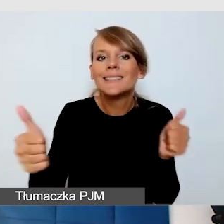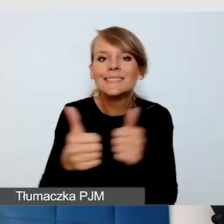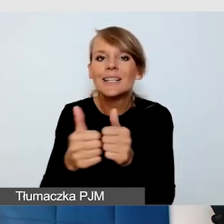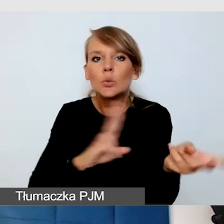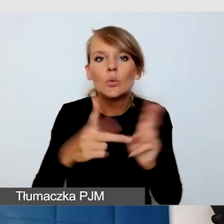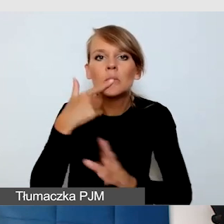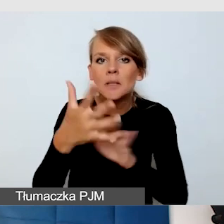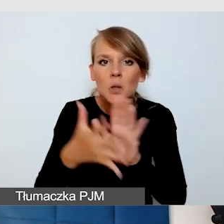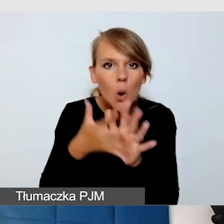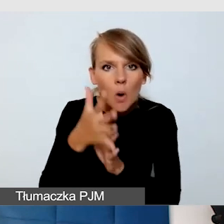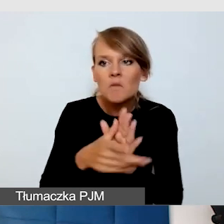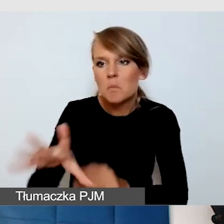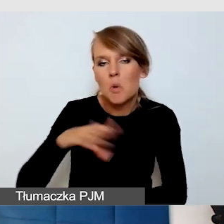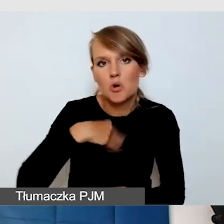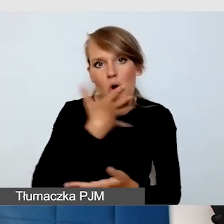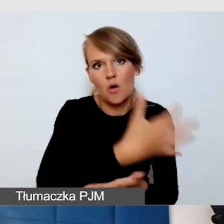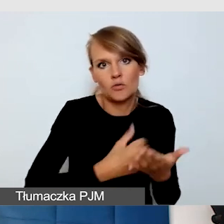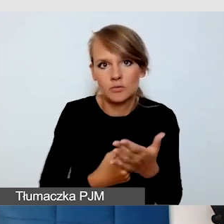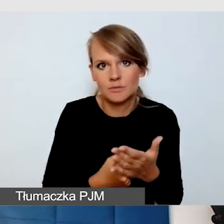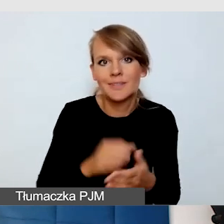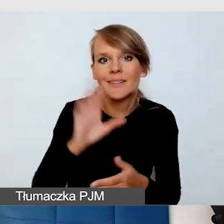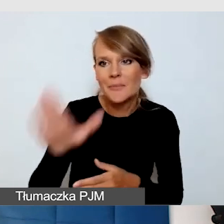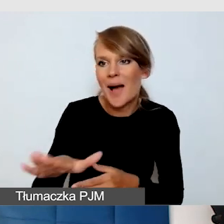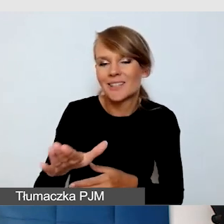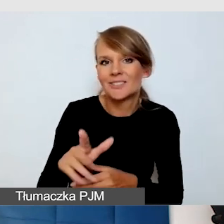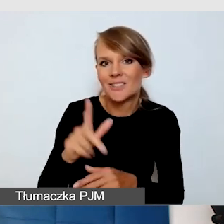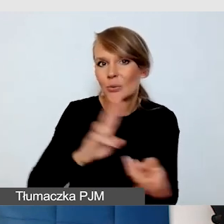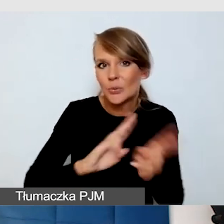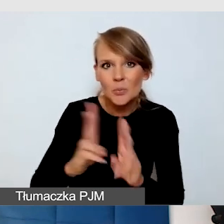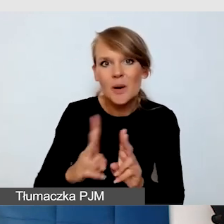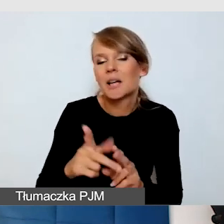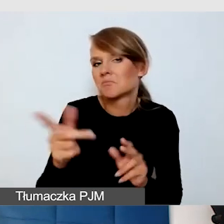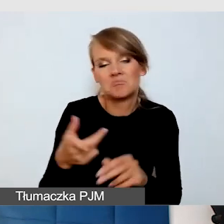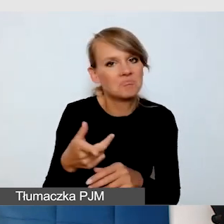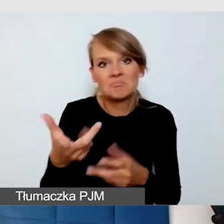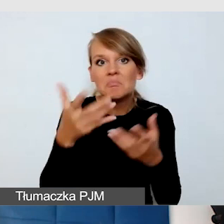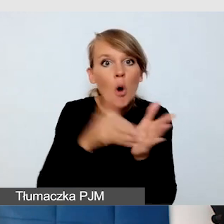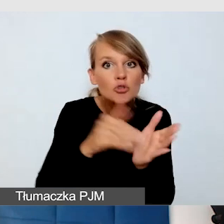którego masz przydzielonego, za tobą idzie tłumacz. To sprawiło,